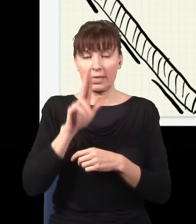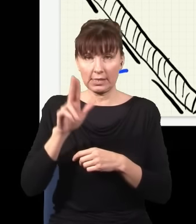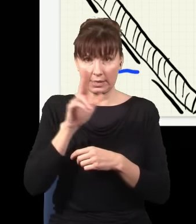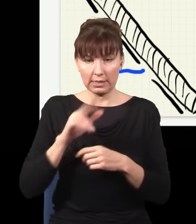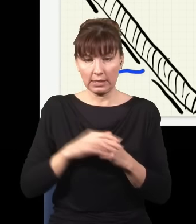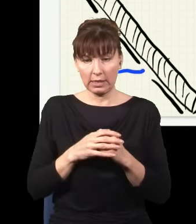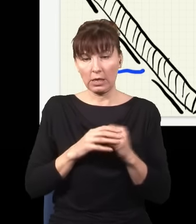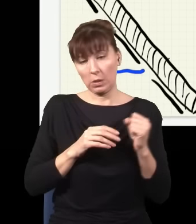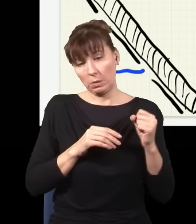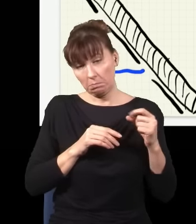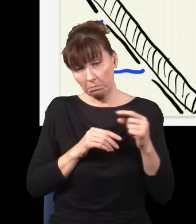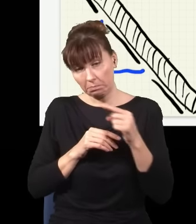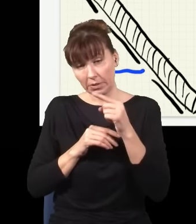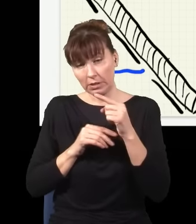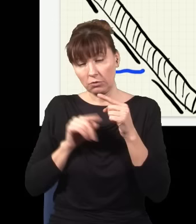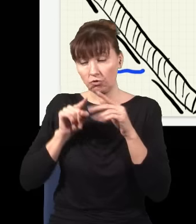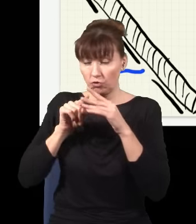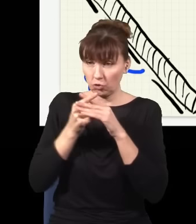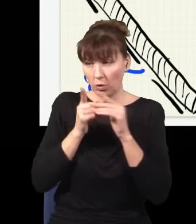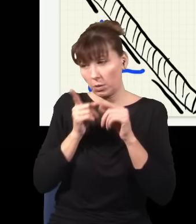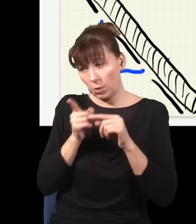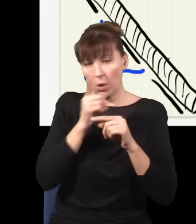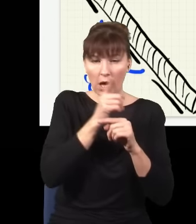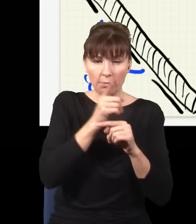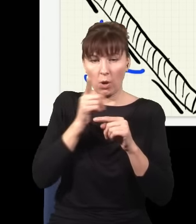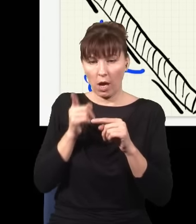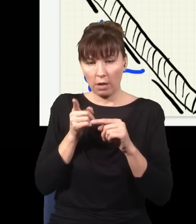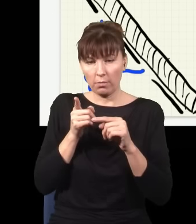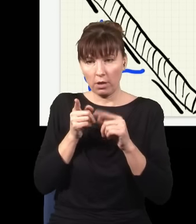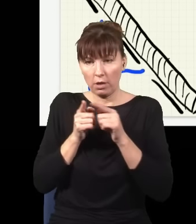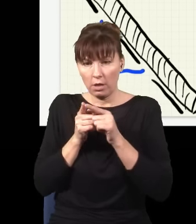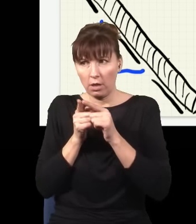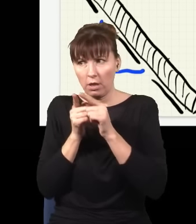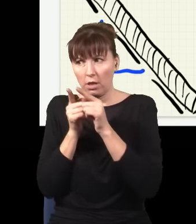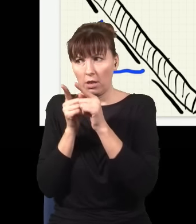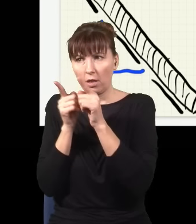do drugiej, po czym nagle wylatują mi stąd pary czerwonych fotonów, np. z tej górnej szczeliny